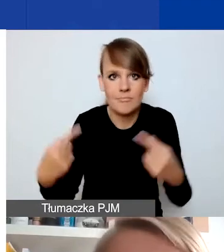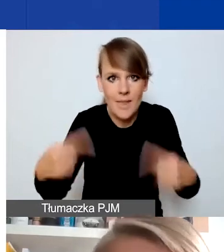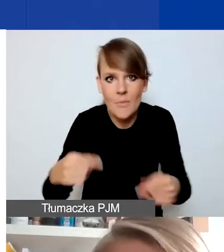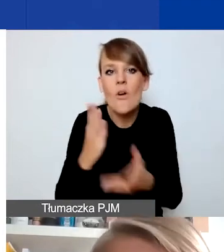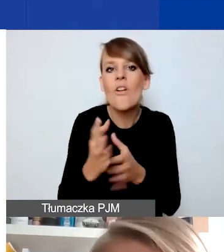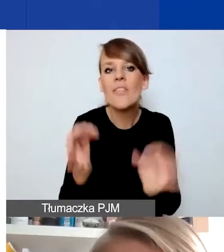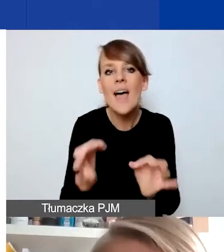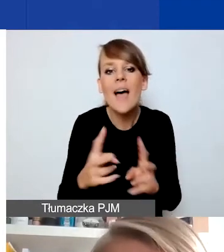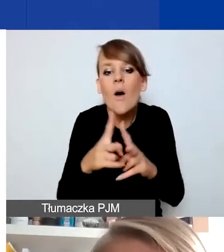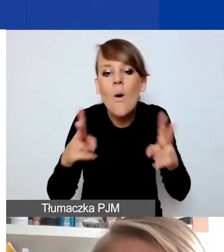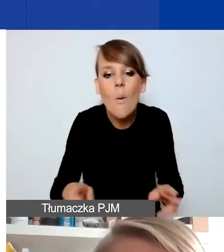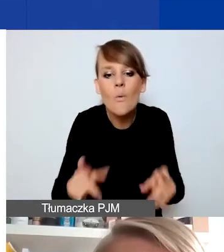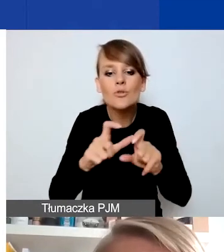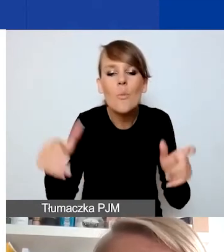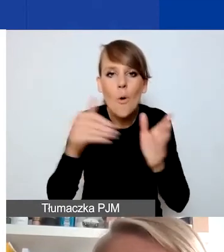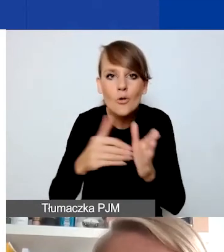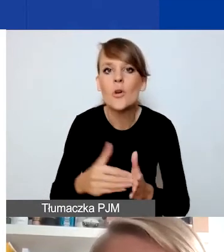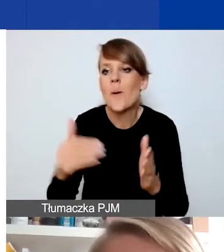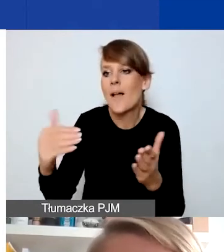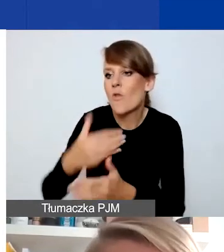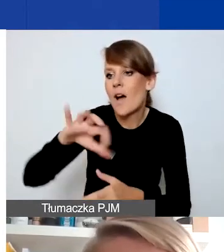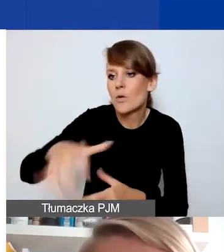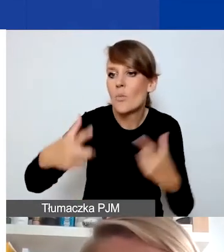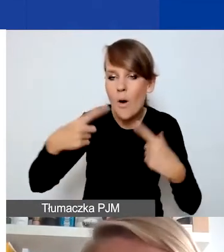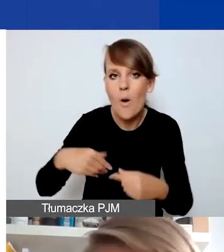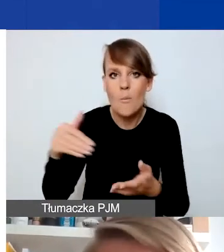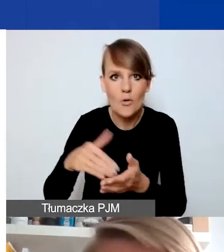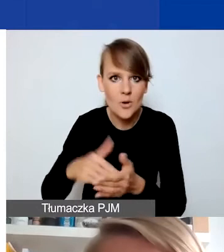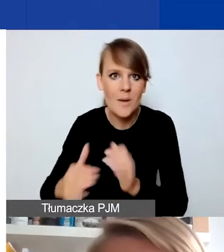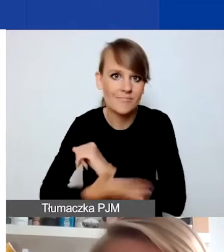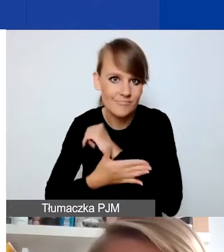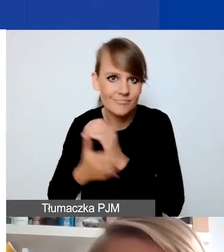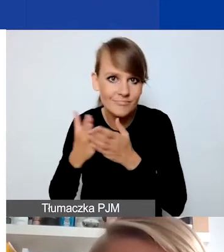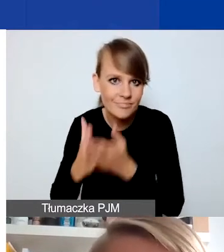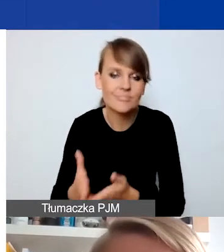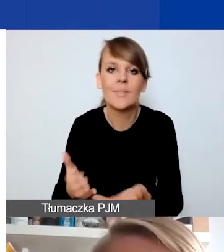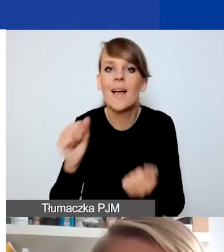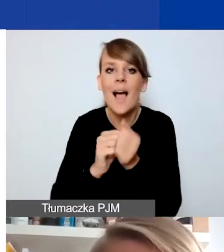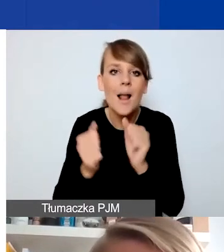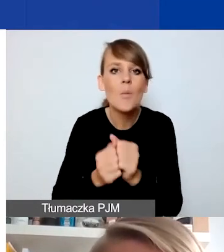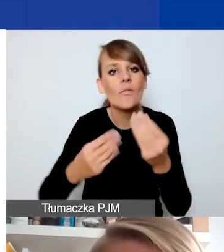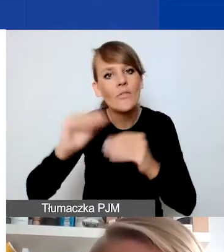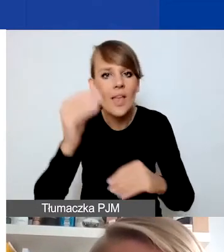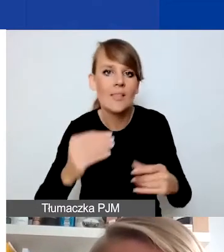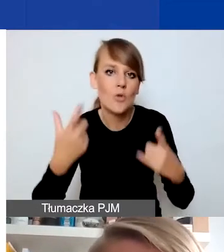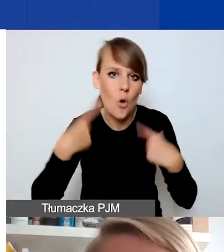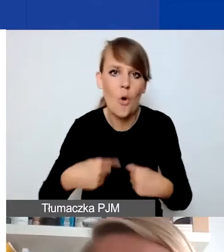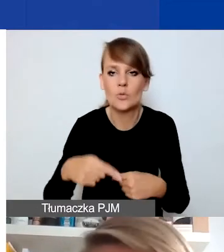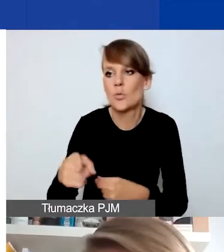nowej grupie osób, która tego wsparcia potrzebuje, albo zwiększonej liczbie osób, które się znalazły w trudnej sytuacji,